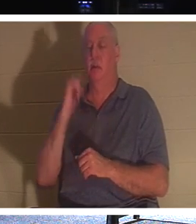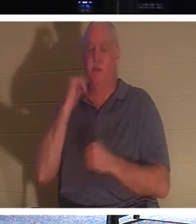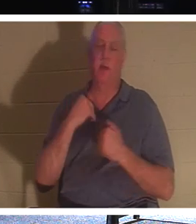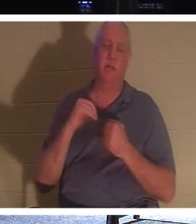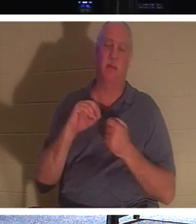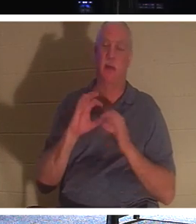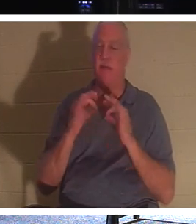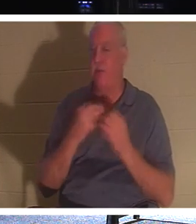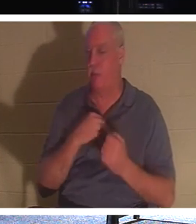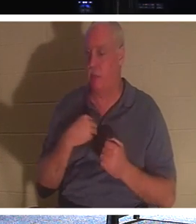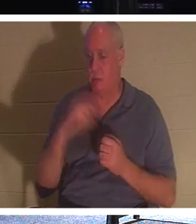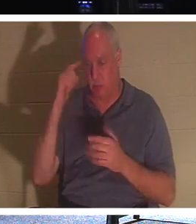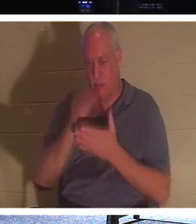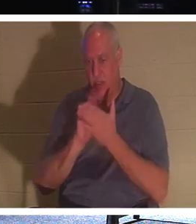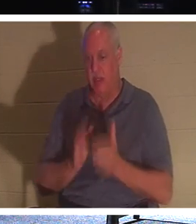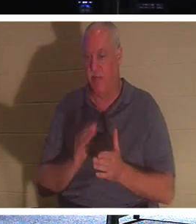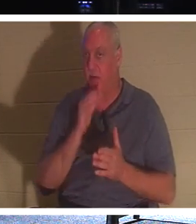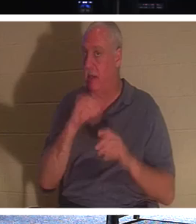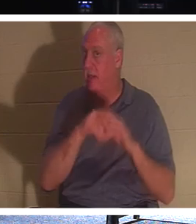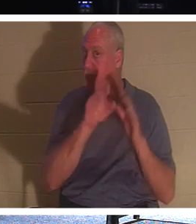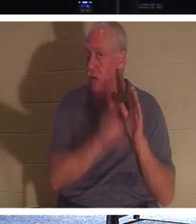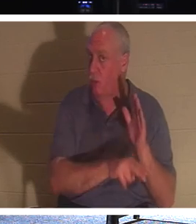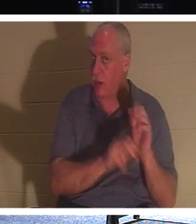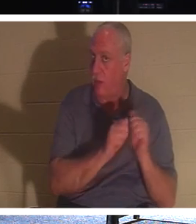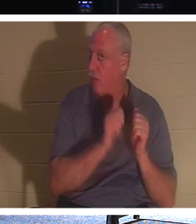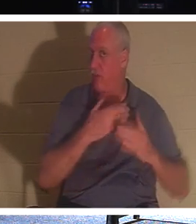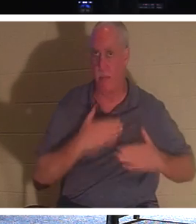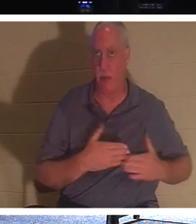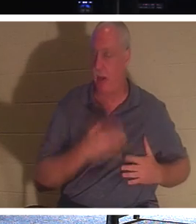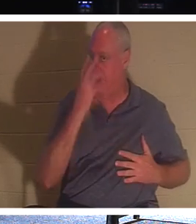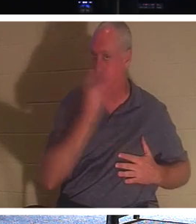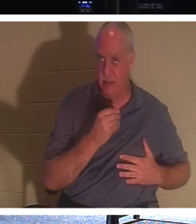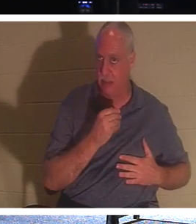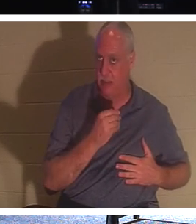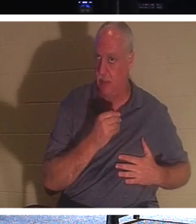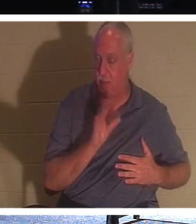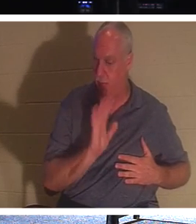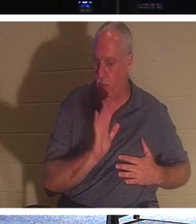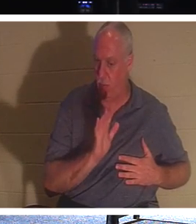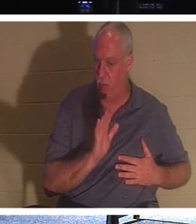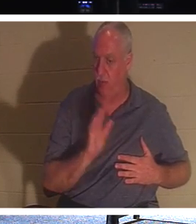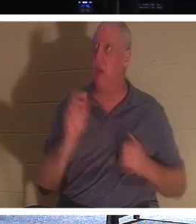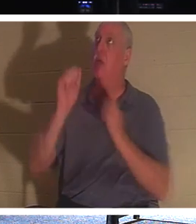他们就不会在地下，身体睡着了，失去知觉。不，他们是与主同在的！这